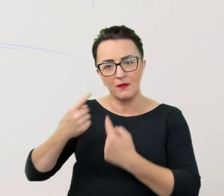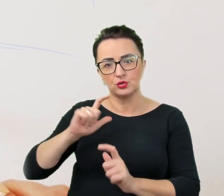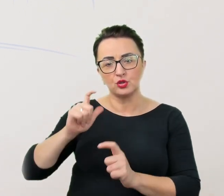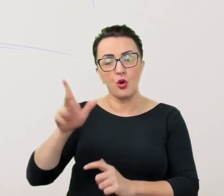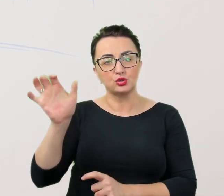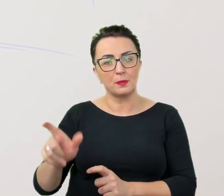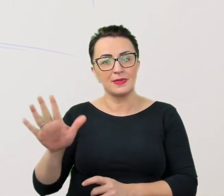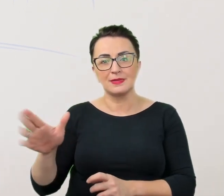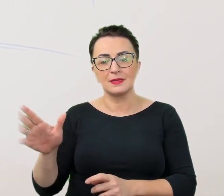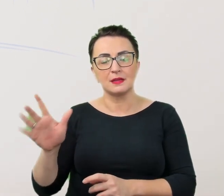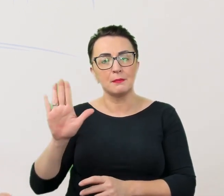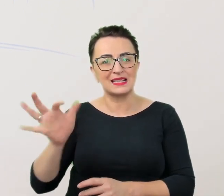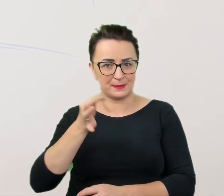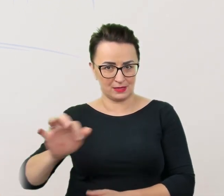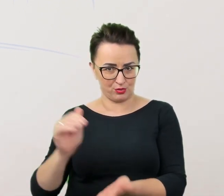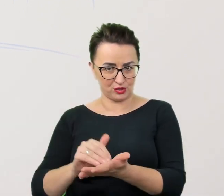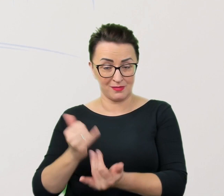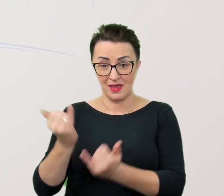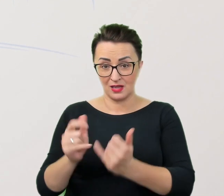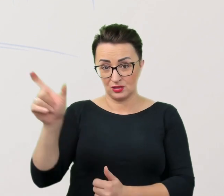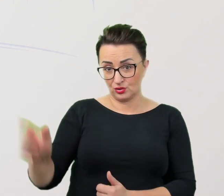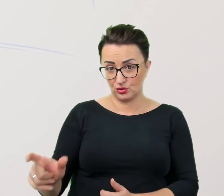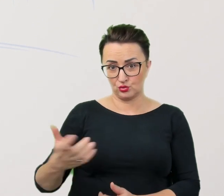Jeśli czują się one pewnie i bezpiecznie w danym miejscu,